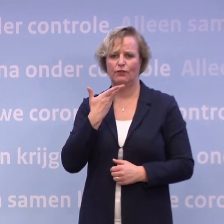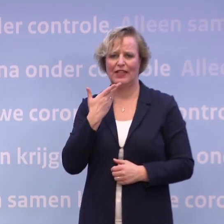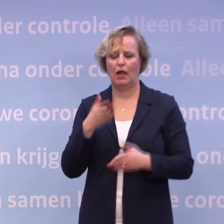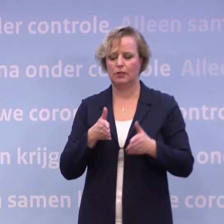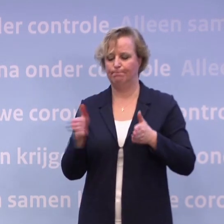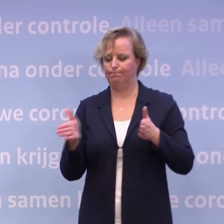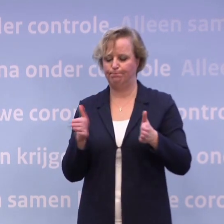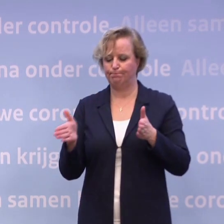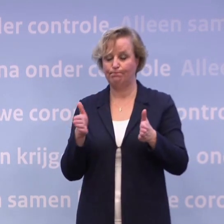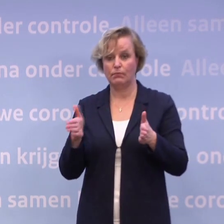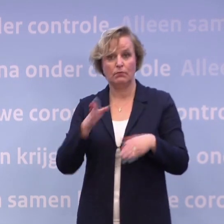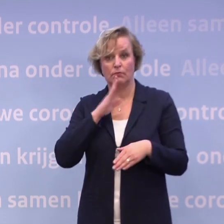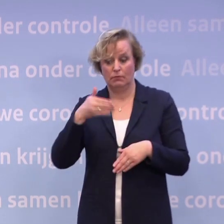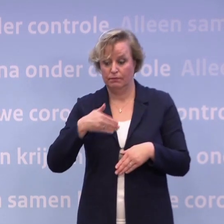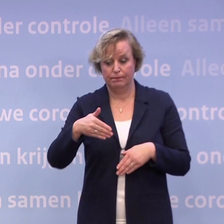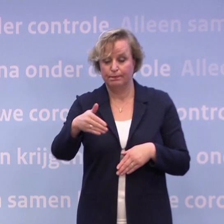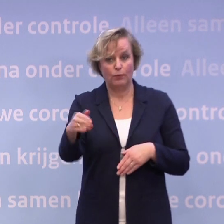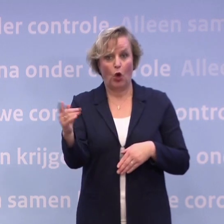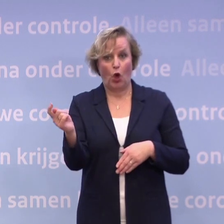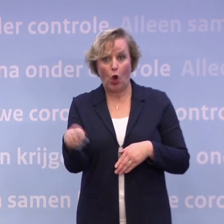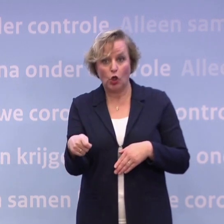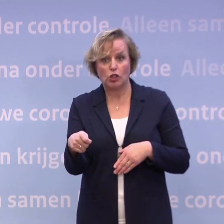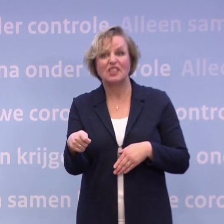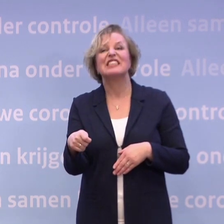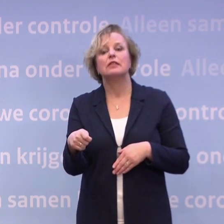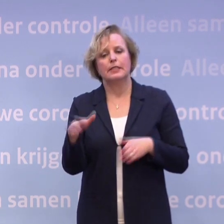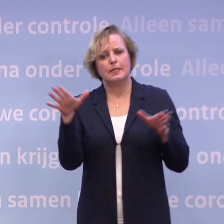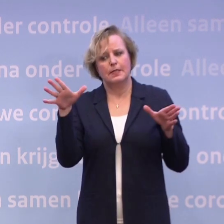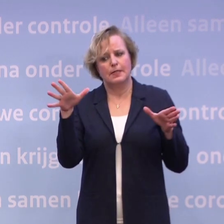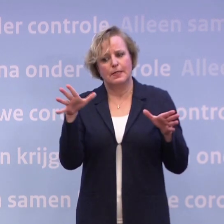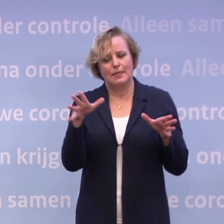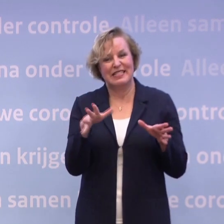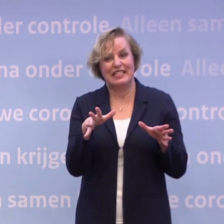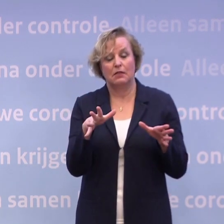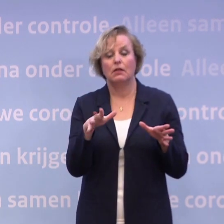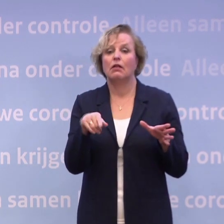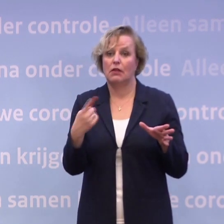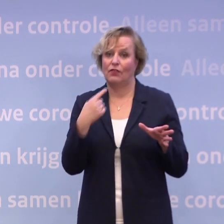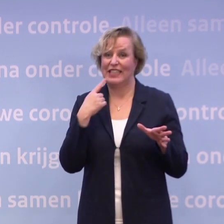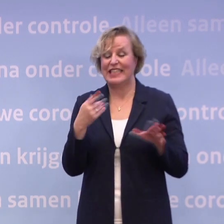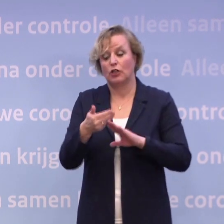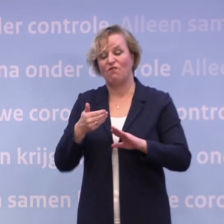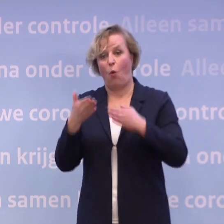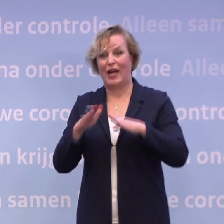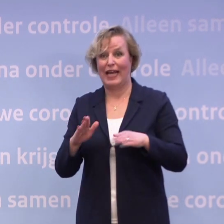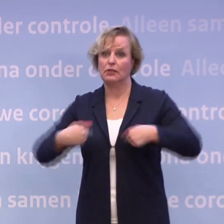Dat als het ons niet lukt de komende weken om een stijgende trend af te buigen... ...wij niet kunnen uitsluiten dat we hier voor de kerst nog een keer staan...